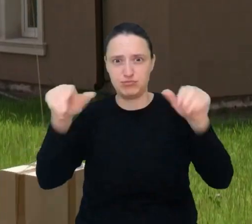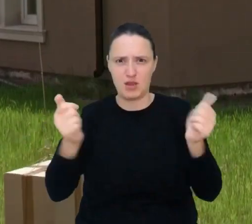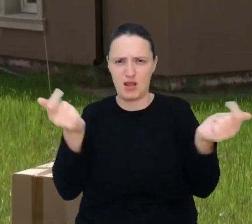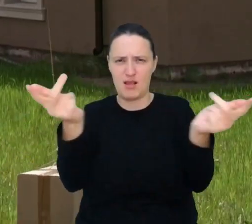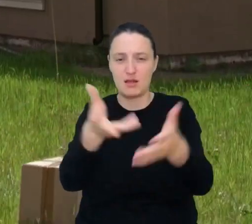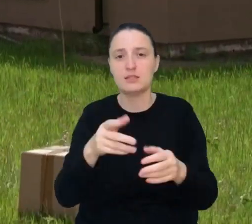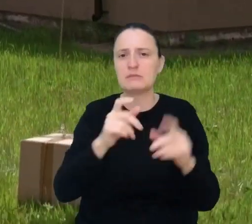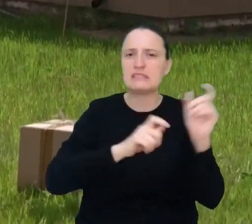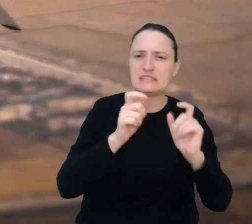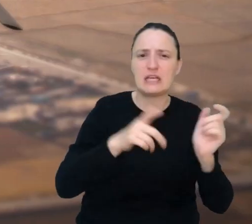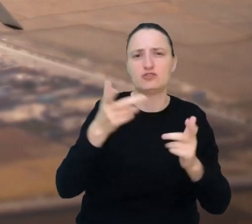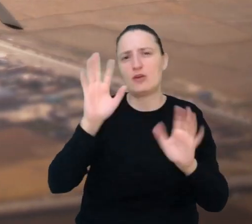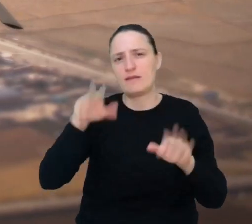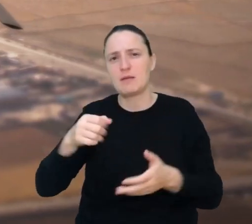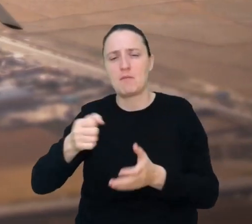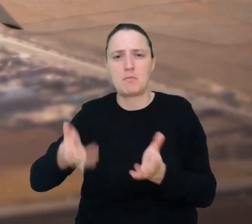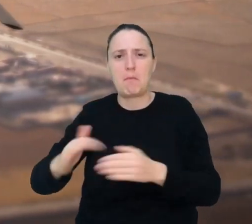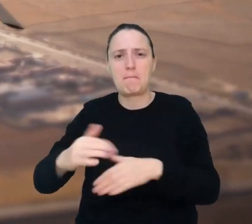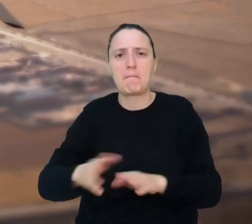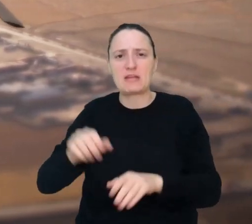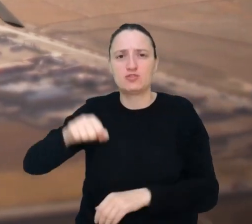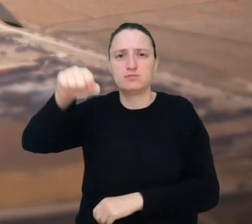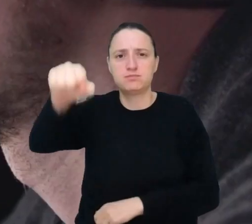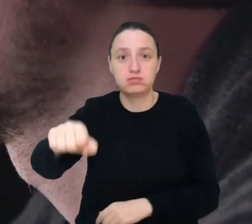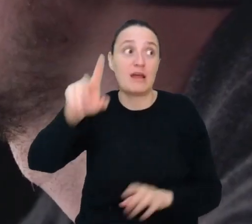i dostarczają niewielkie paczki, a czasami nawet walczą.